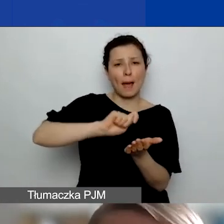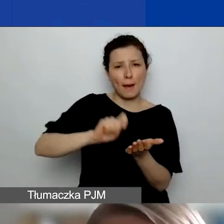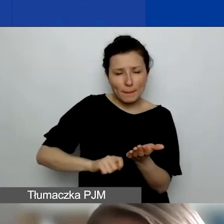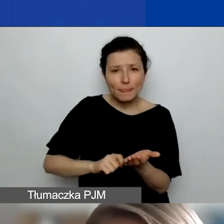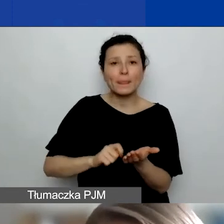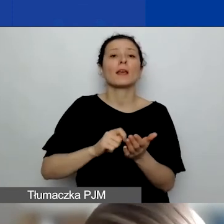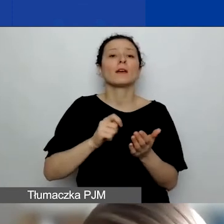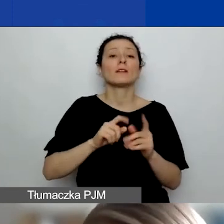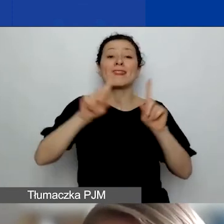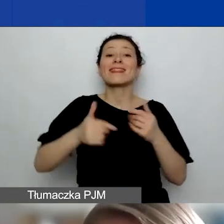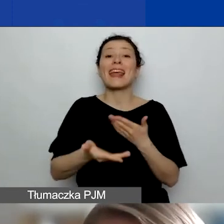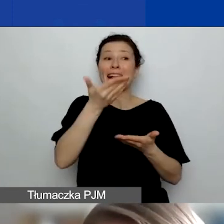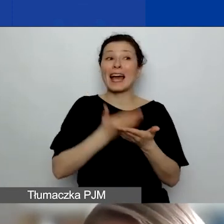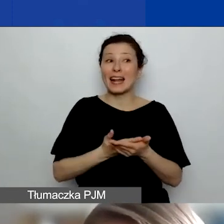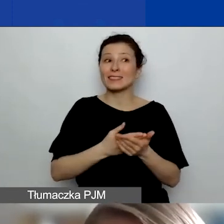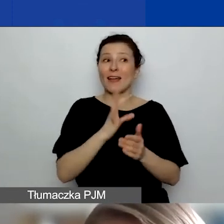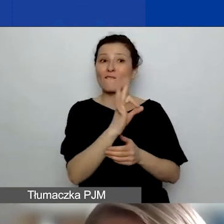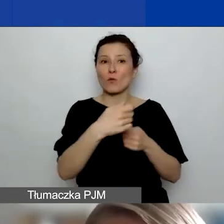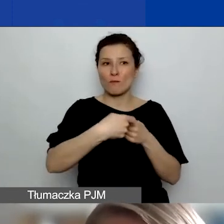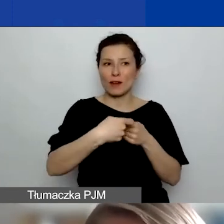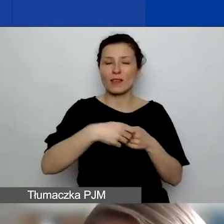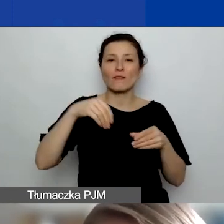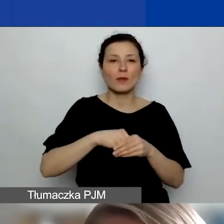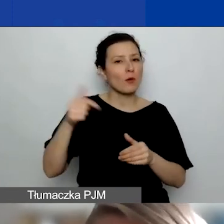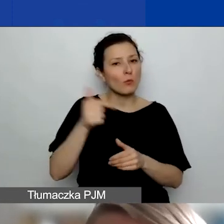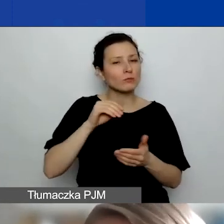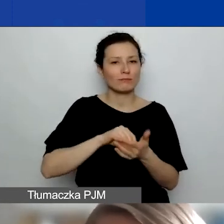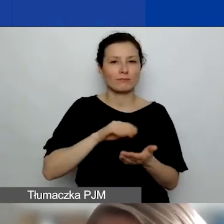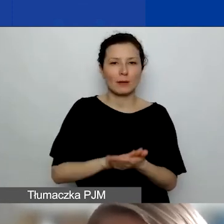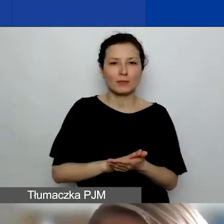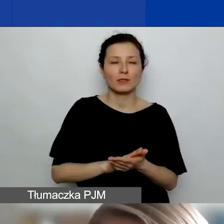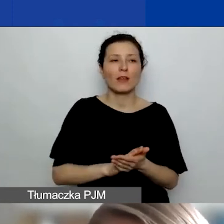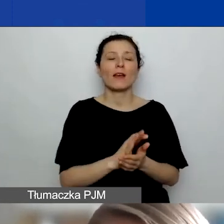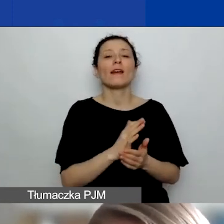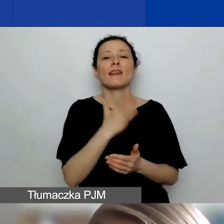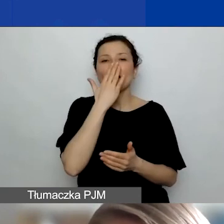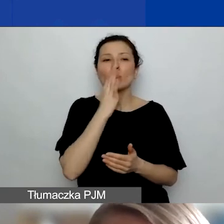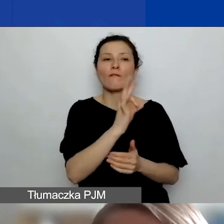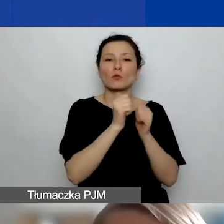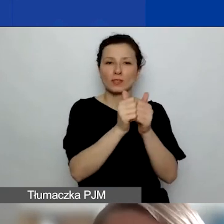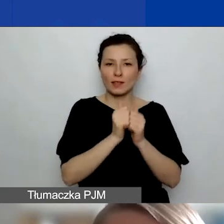deklaracji partnerskiej, w której musi być wstępnie napisane, jakie będą zadania tego partnera w projekcie.